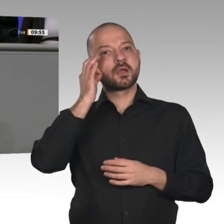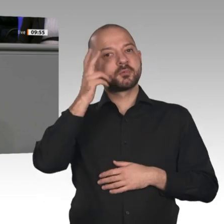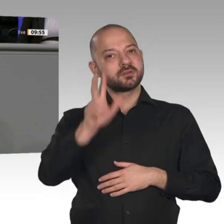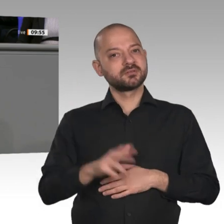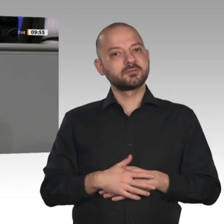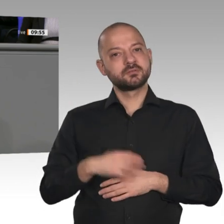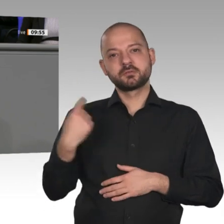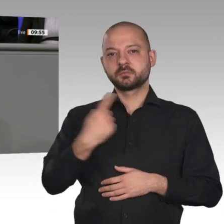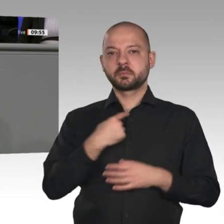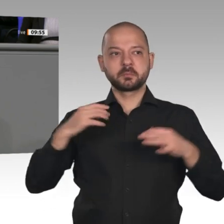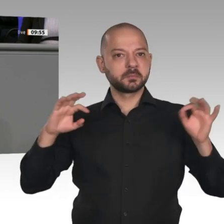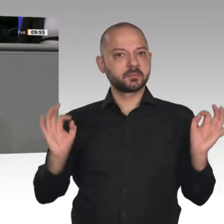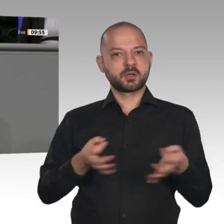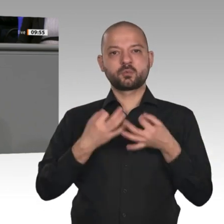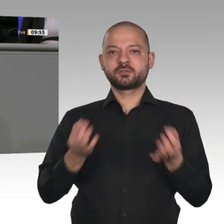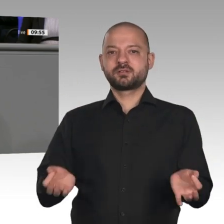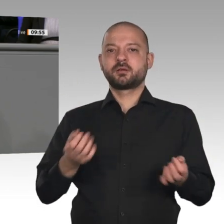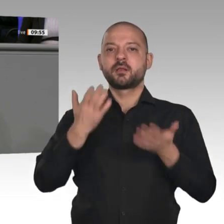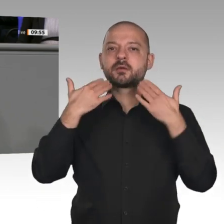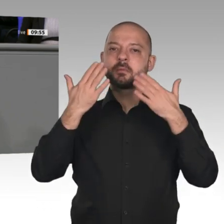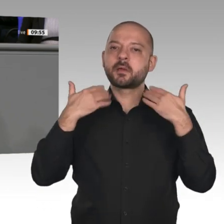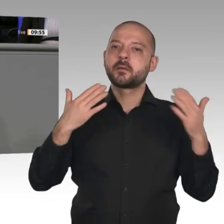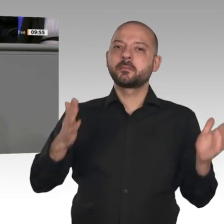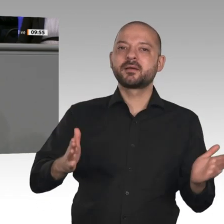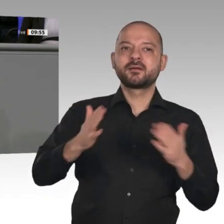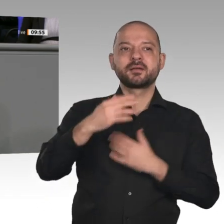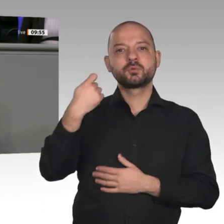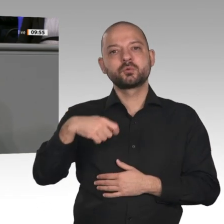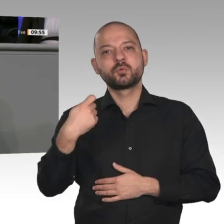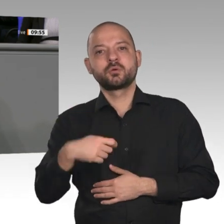Deals. Wir müssen endlich zurückkommen zu einer sicheren und bezahlbaren Energieversorgung